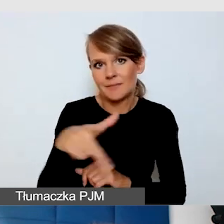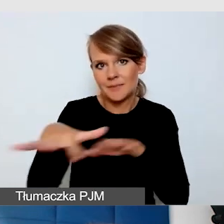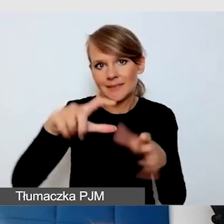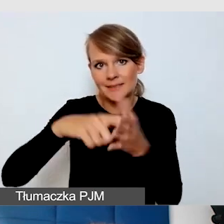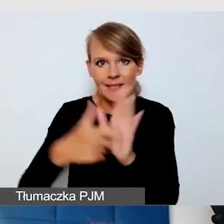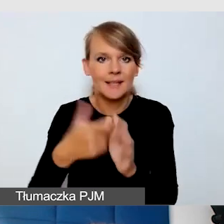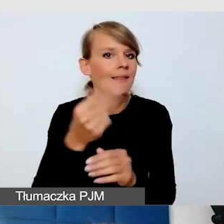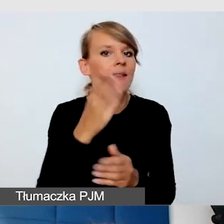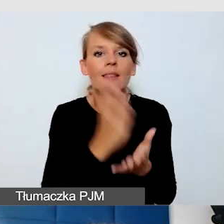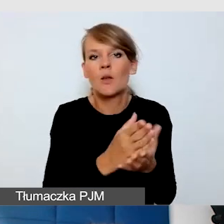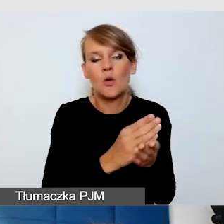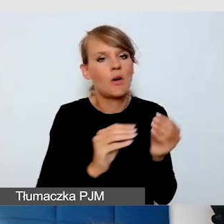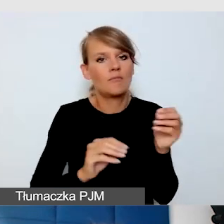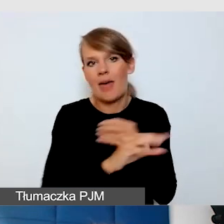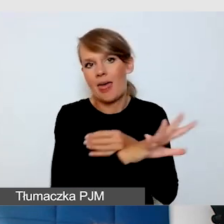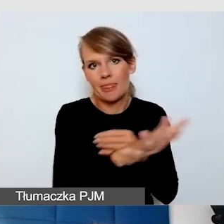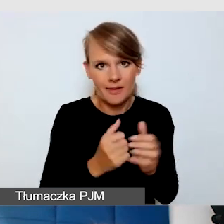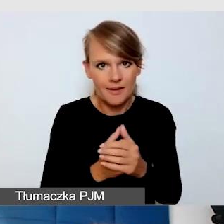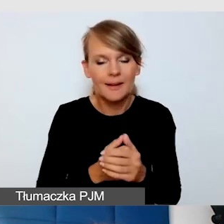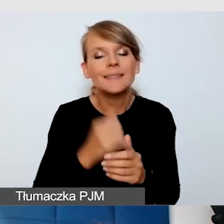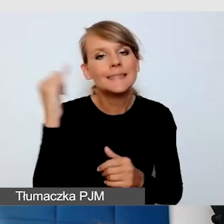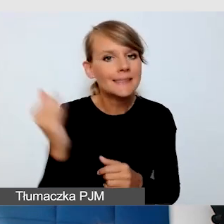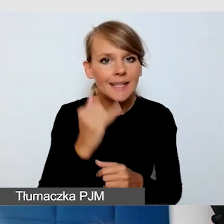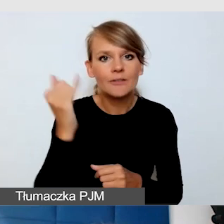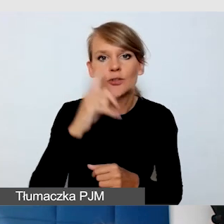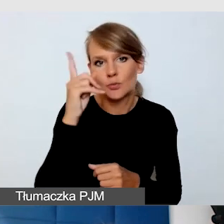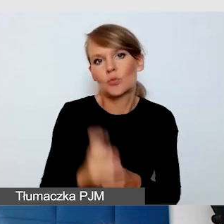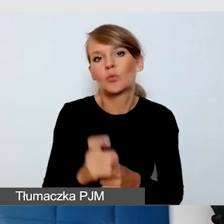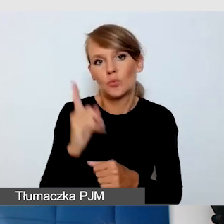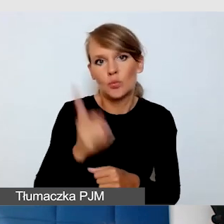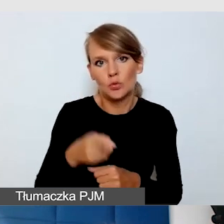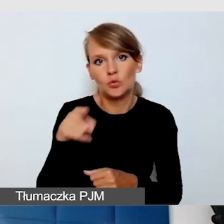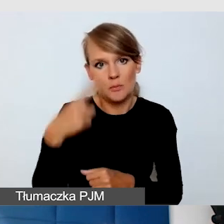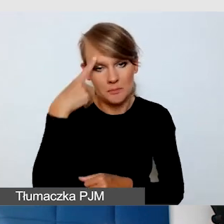I zawsze powinniśmy o tym pamiętać.